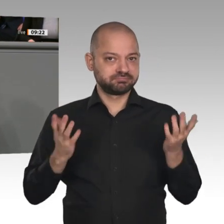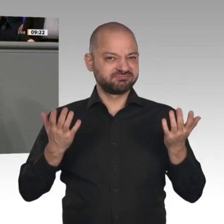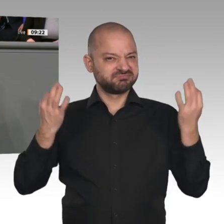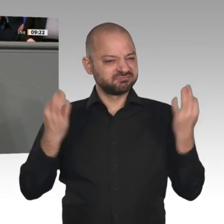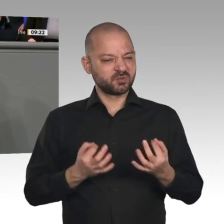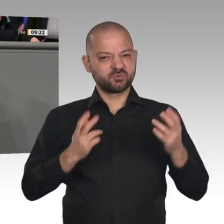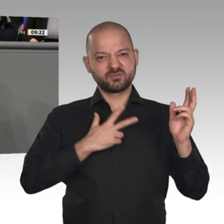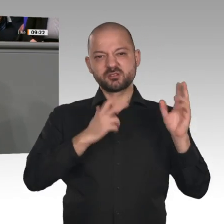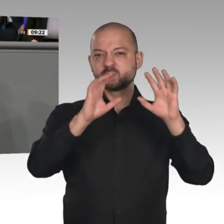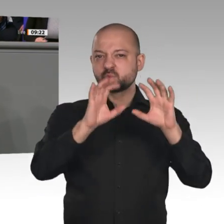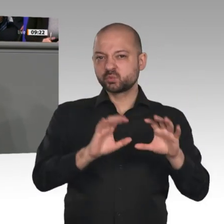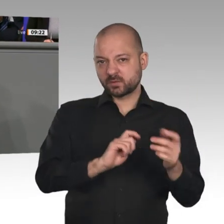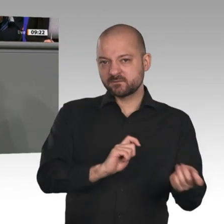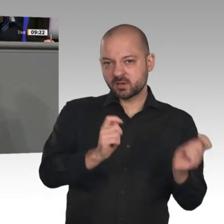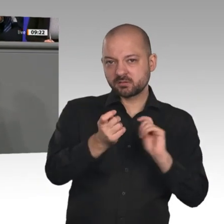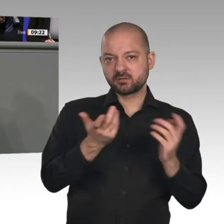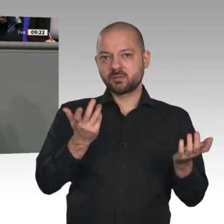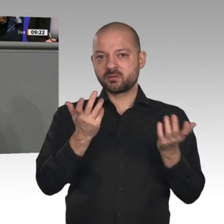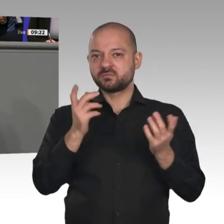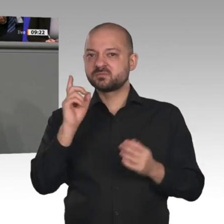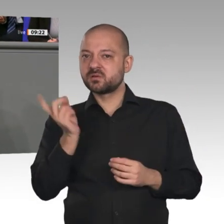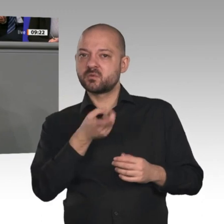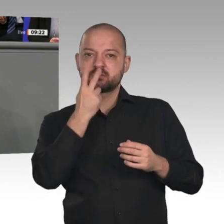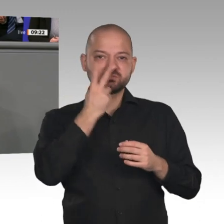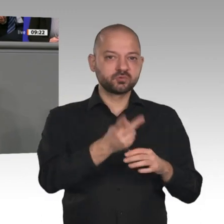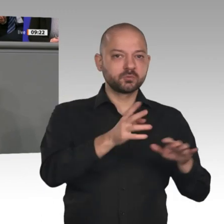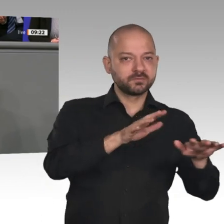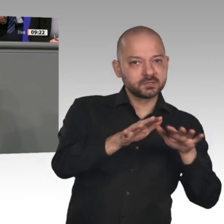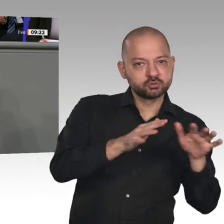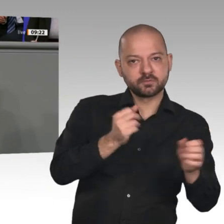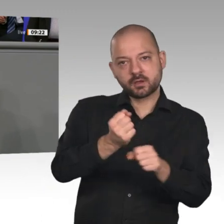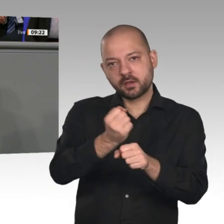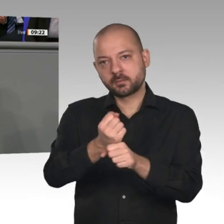Deutschlands langfristig sichern. Aber das muss gerecht geschehen und alle Teile der